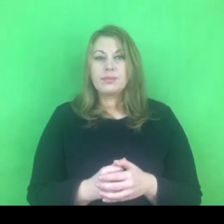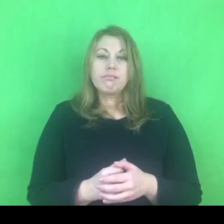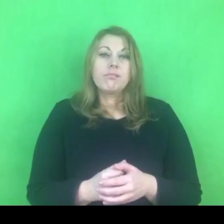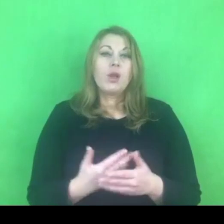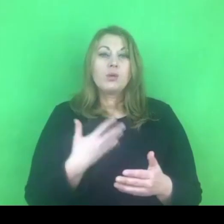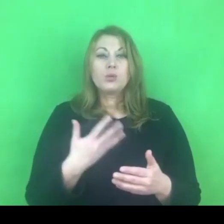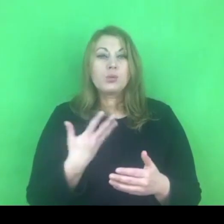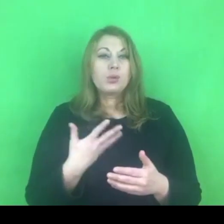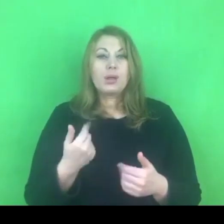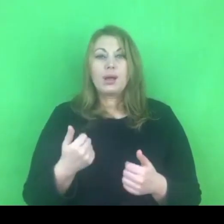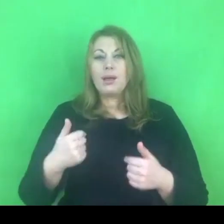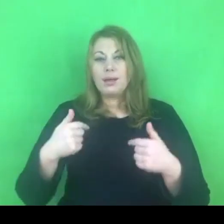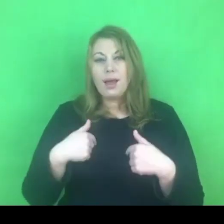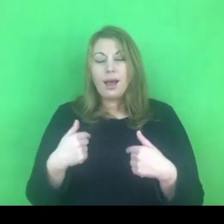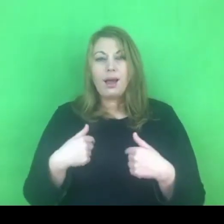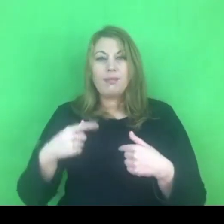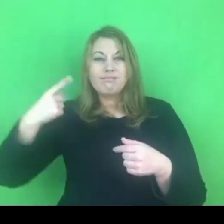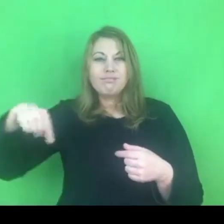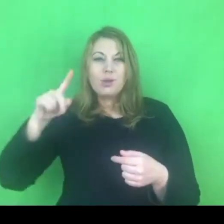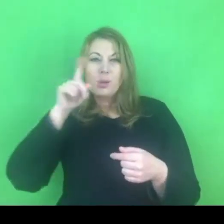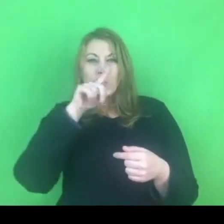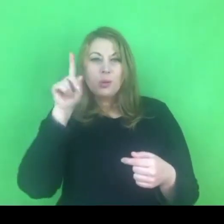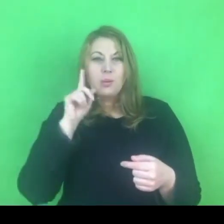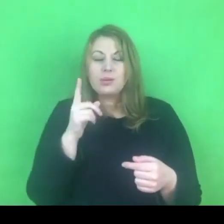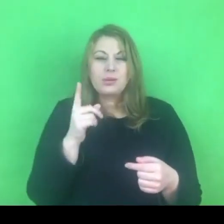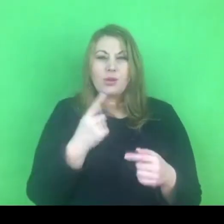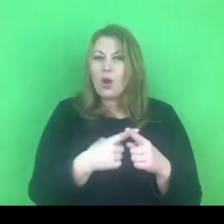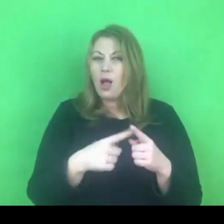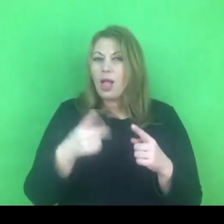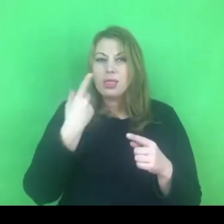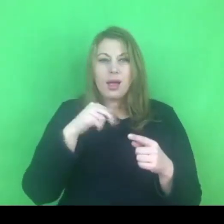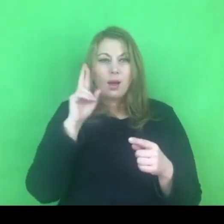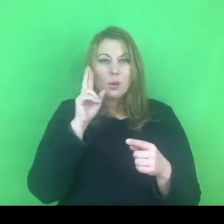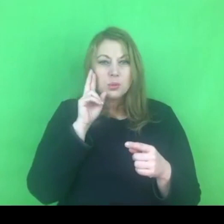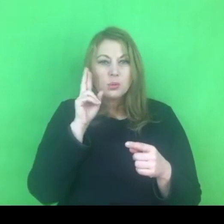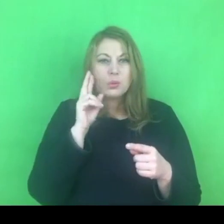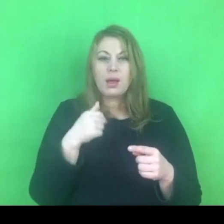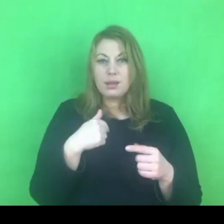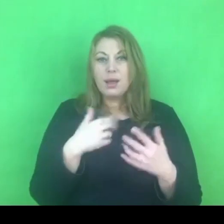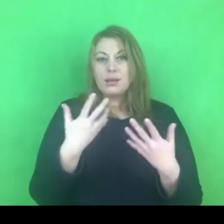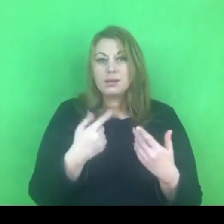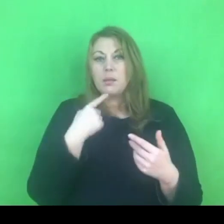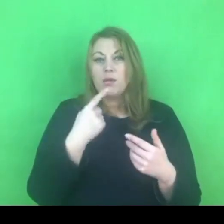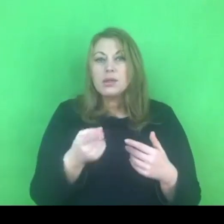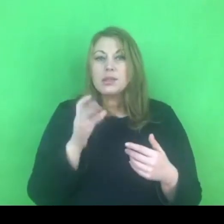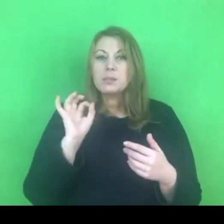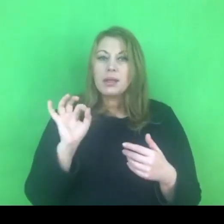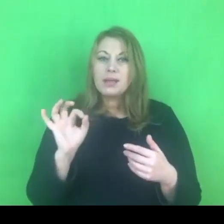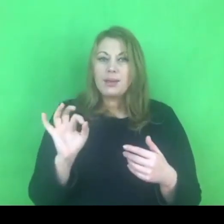Mam poczucie, że mówię dziś do Państwa jako specjalista do spraw przeciwdziałania przemocy,